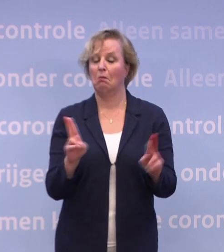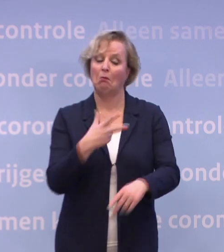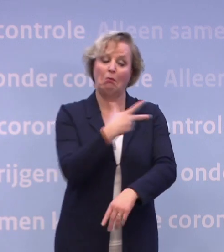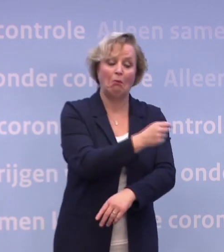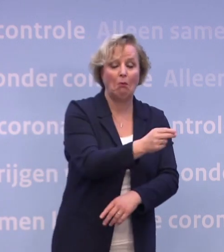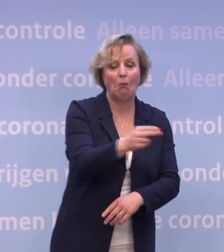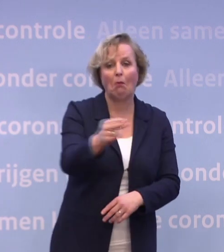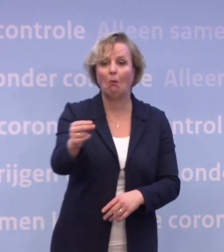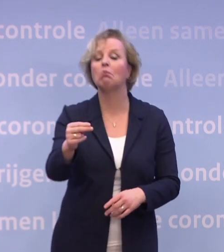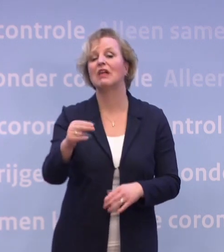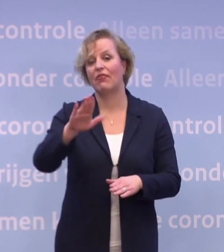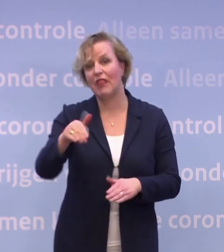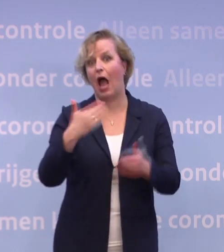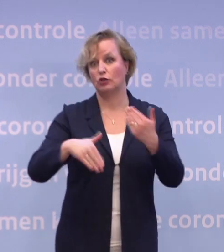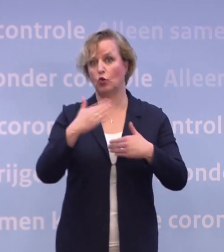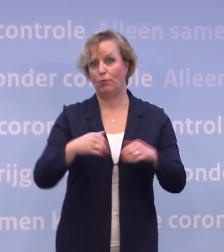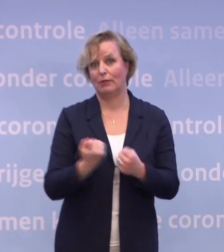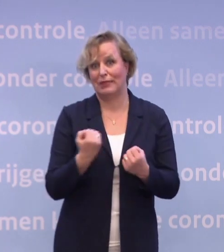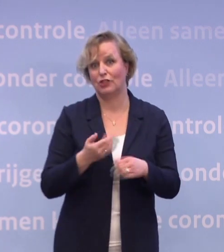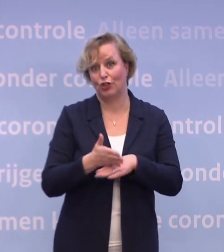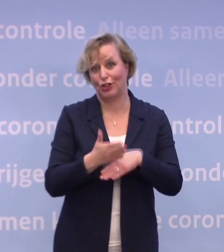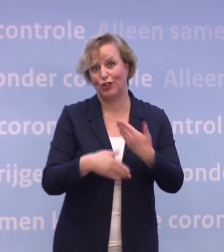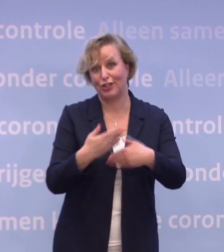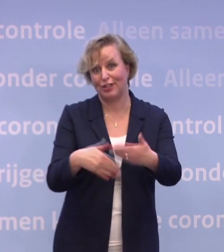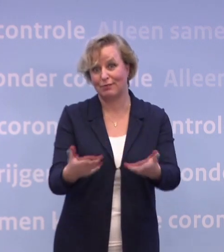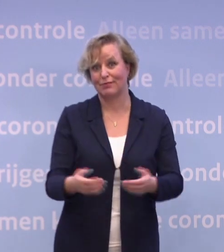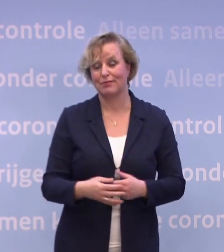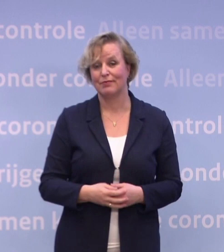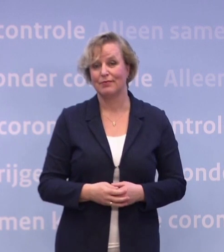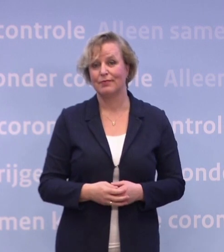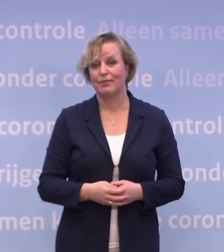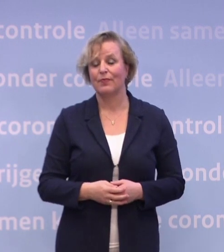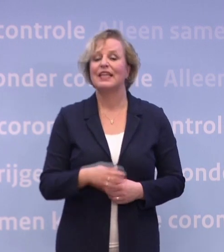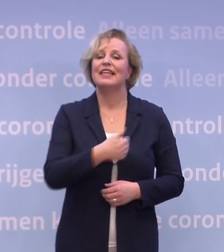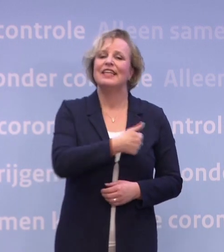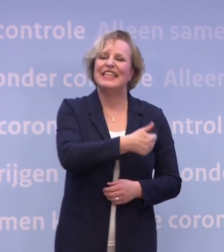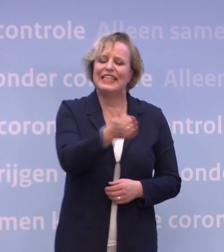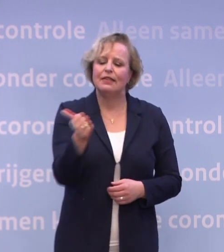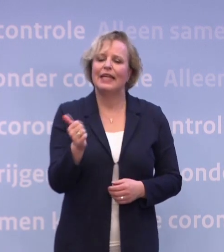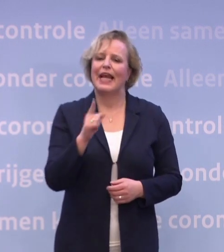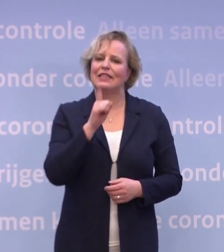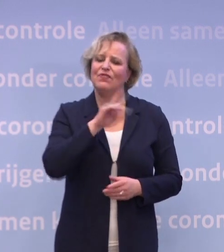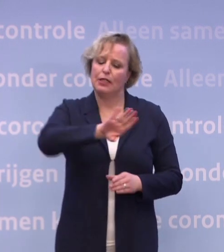...voor heel Nederland een vaccin heeft gekregen. Iedereen die betrokken is, zet alles op alles...